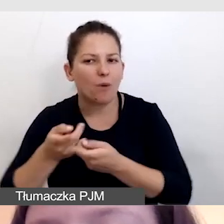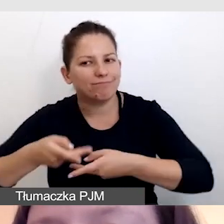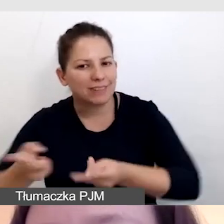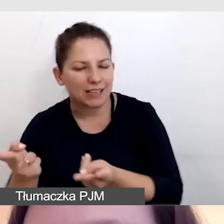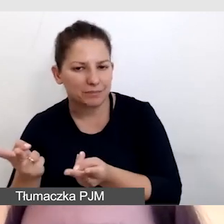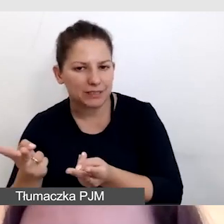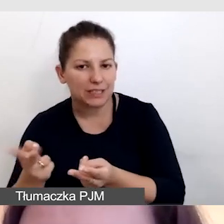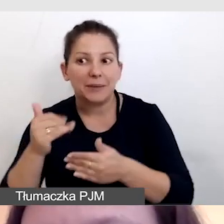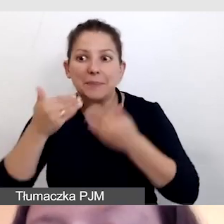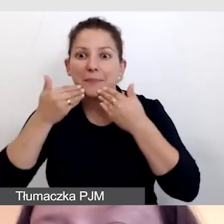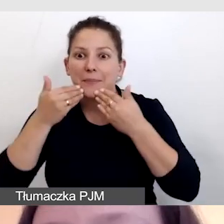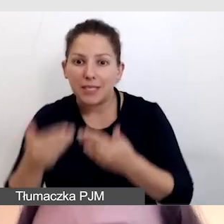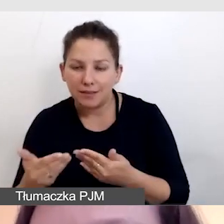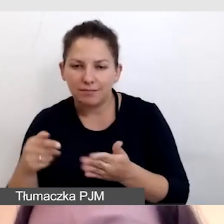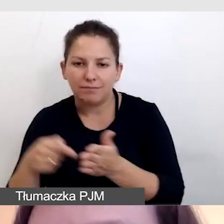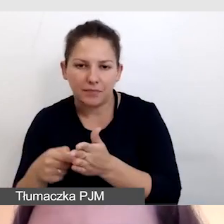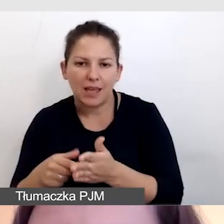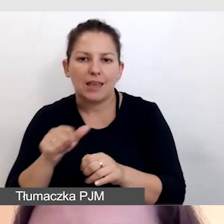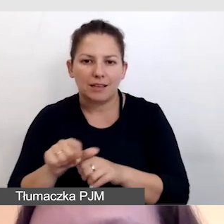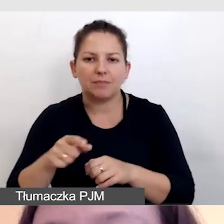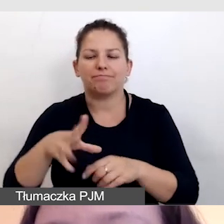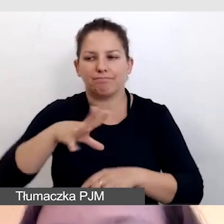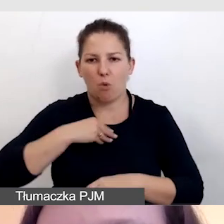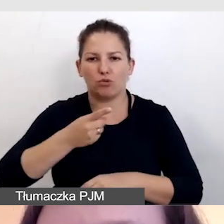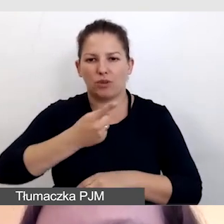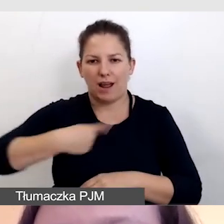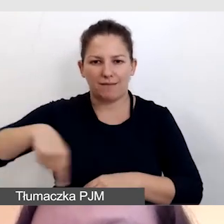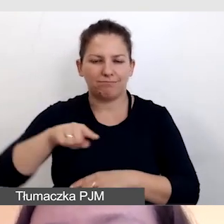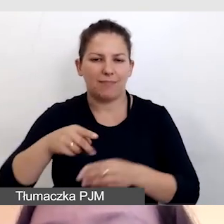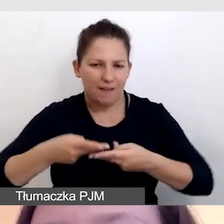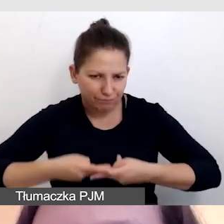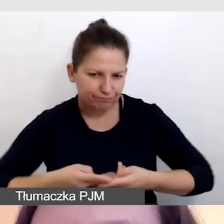i dzięki temu jesteśmy w stanie wypuścić napisy,